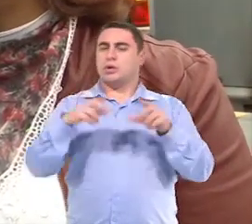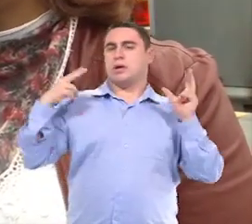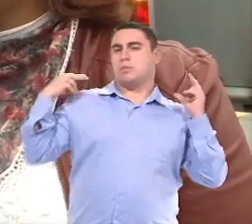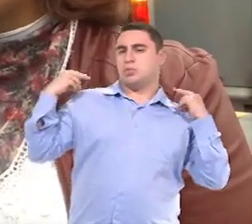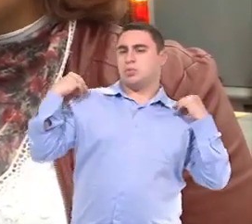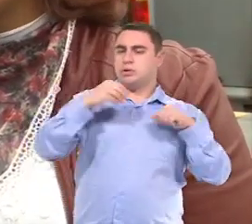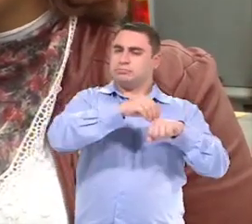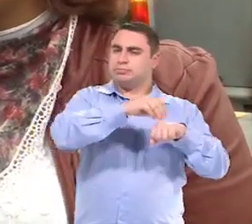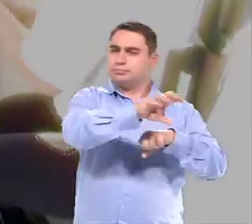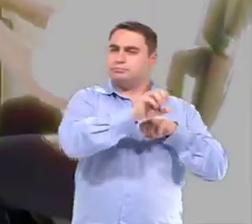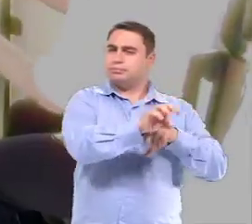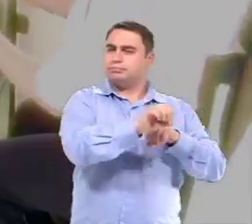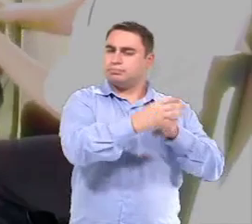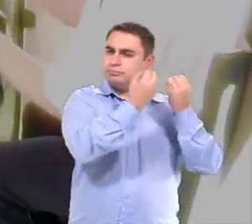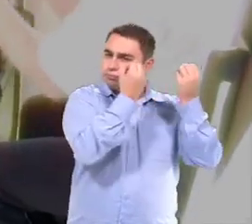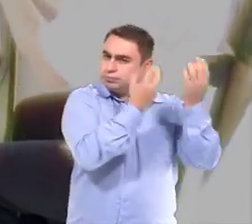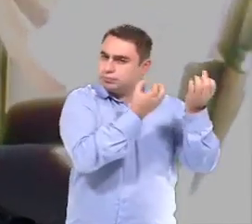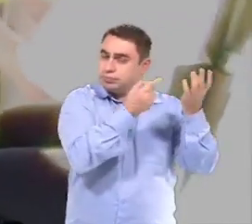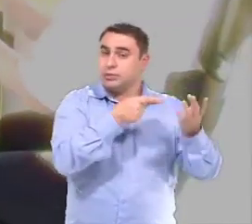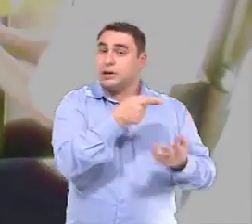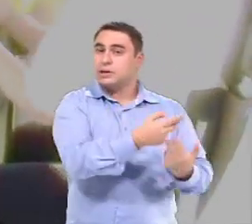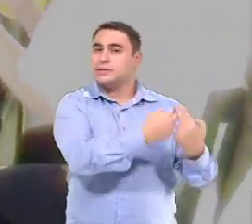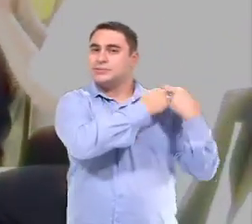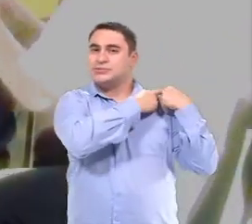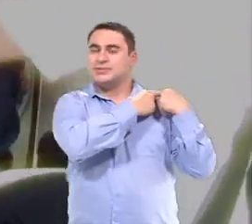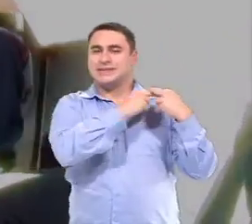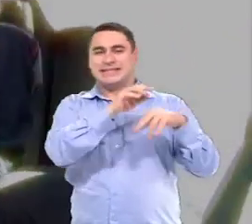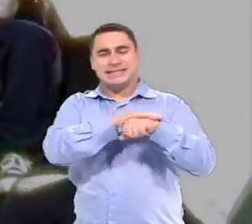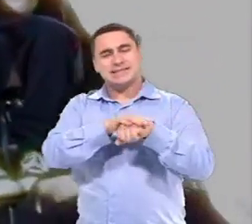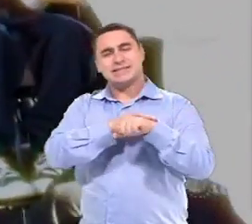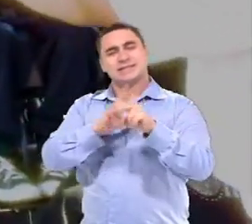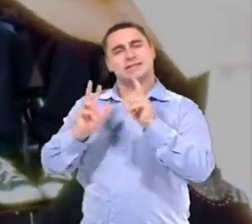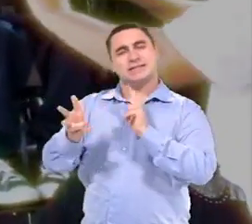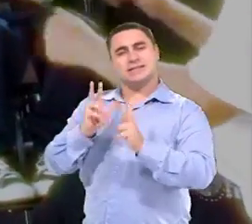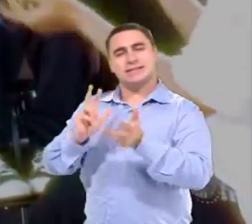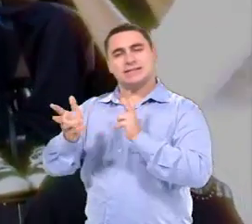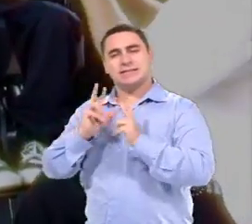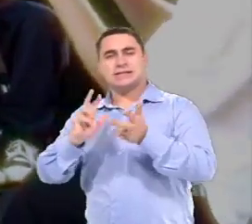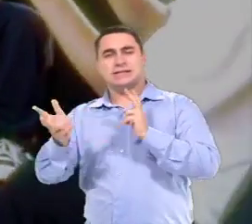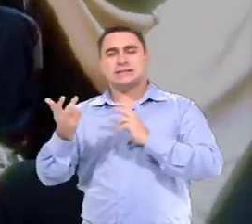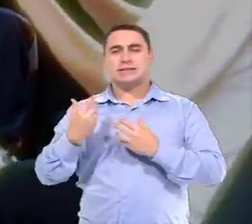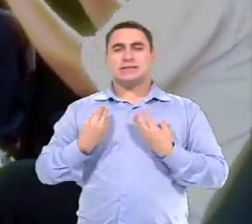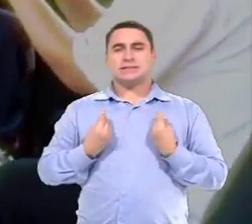Porque entendemos que eles têm um papel fundamental nessa relação, Nessa qualidade da relação.